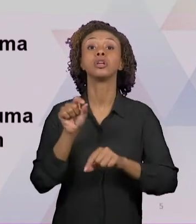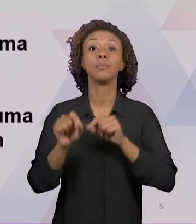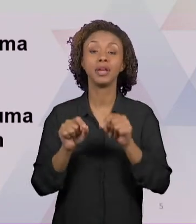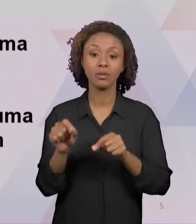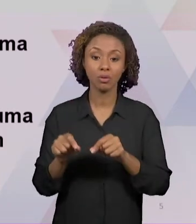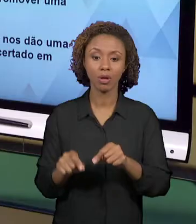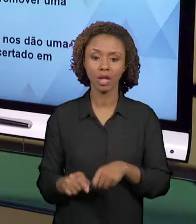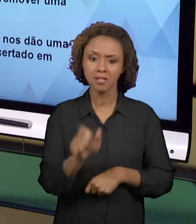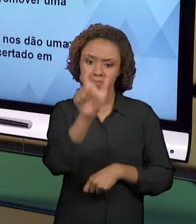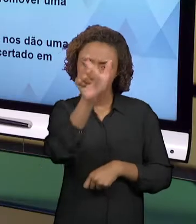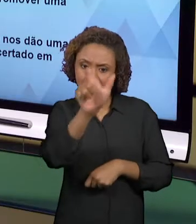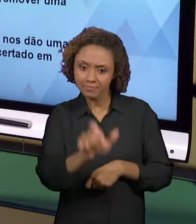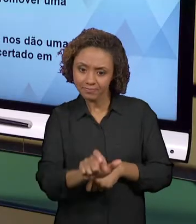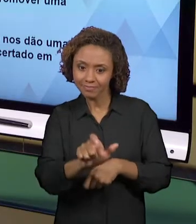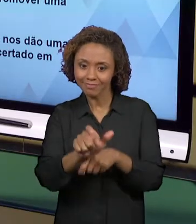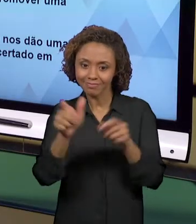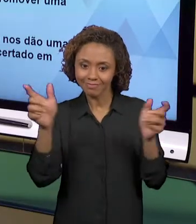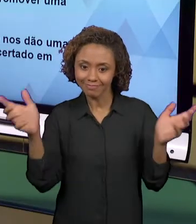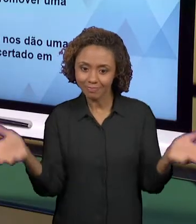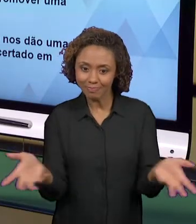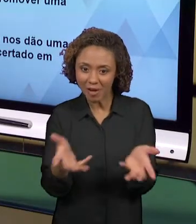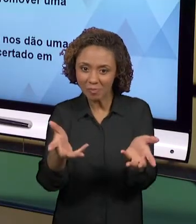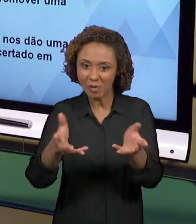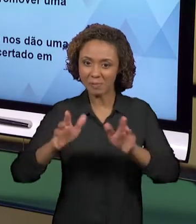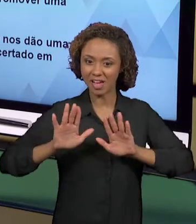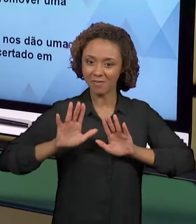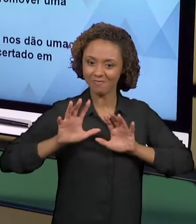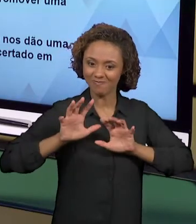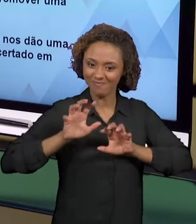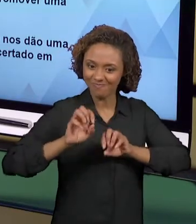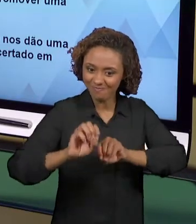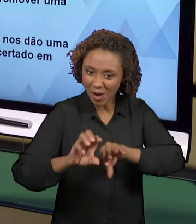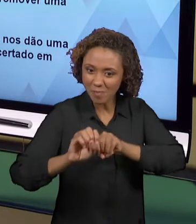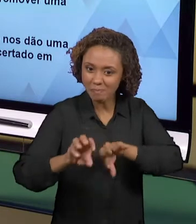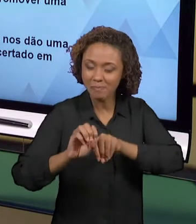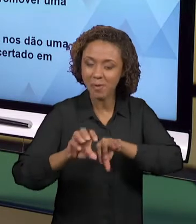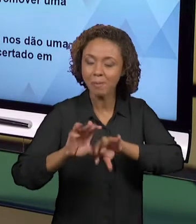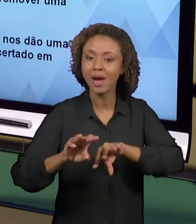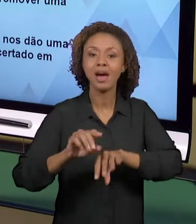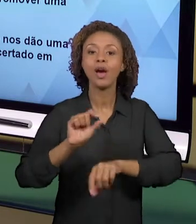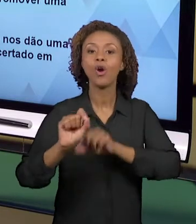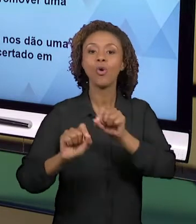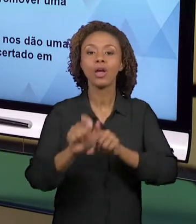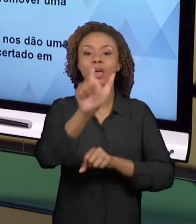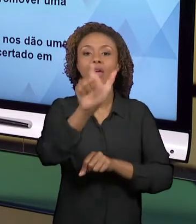CIDADANIA, OU SEJA, AQUI A FORMAÇÃO É CIDADÃ. QUANDO VOCÊ DESENVOLVE PRÁTICAS INTEGRADAS COMO